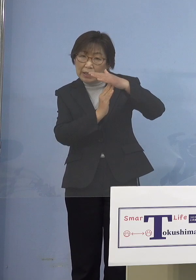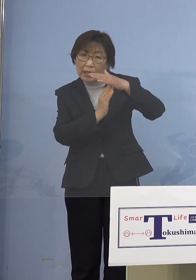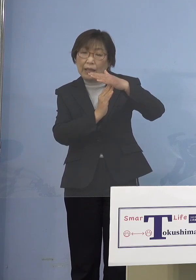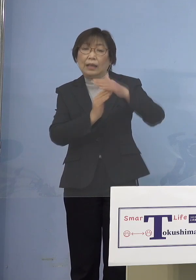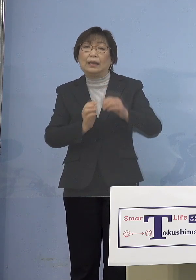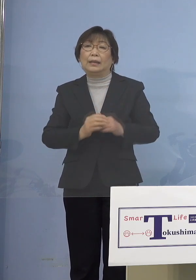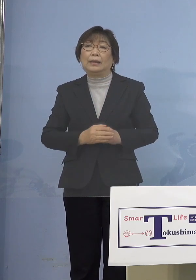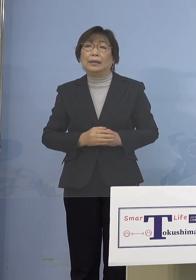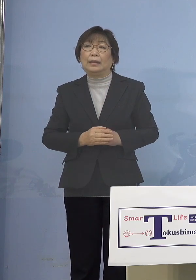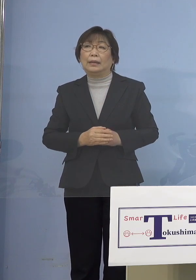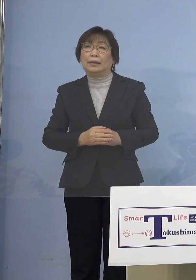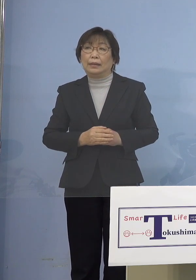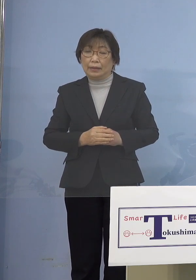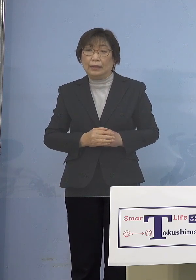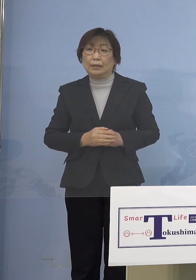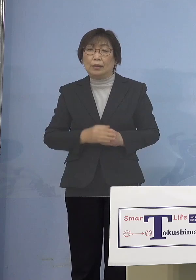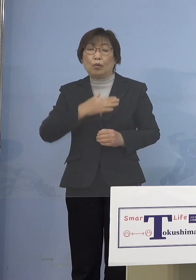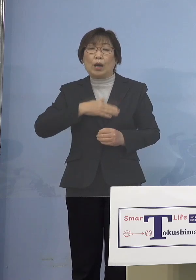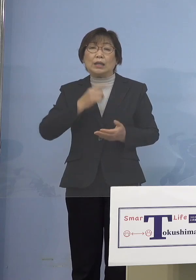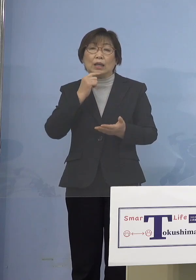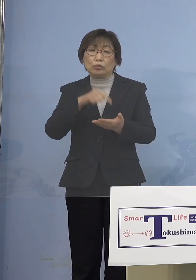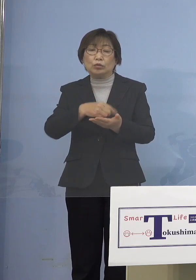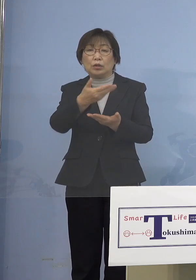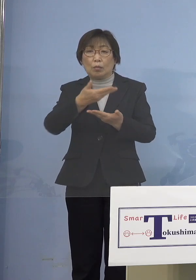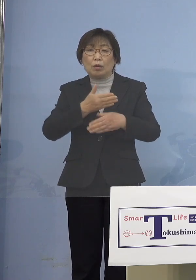もっと分かりやすいかなと ありがとうございました